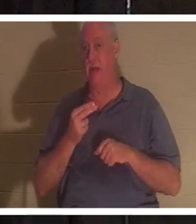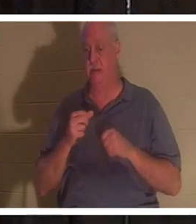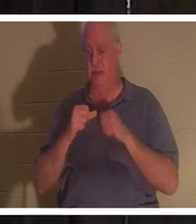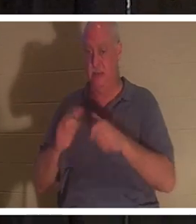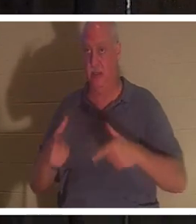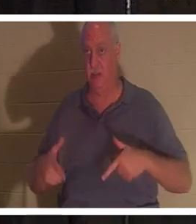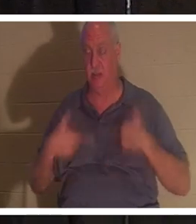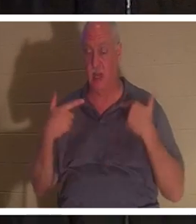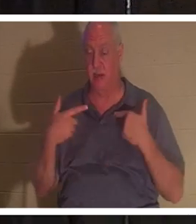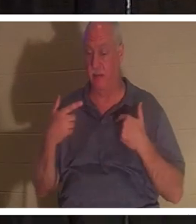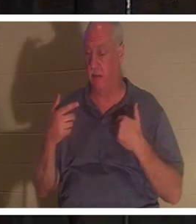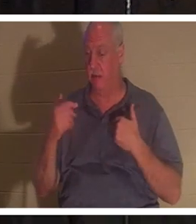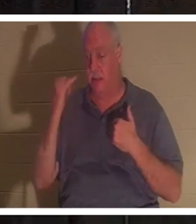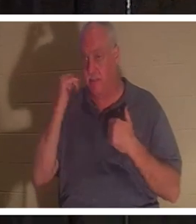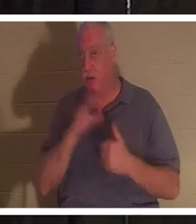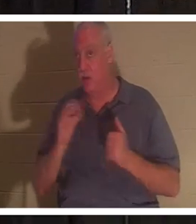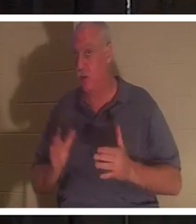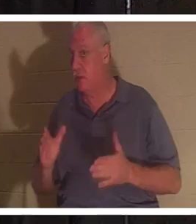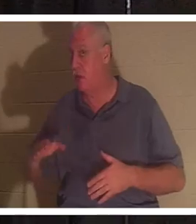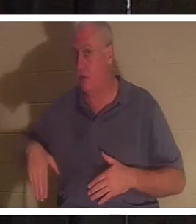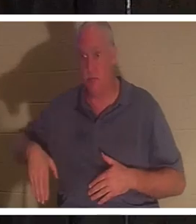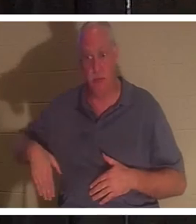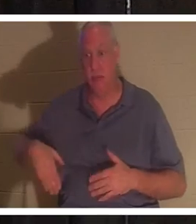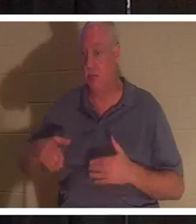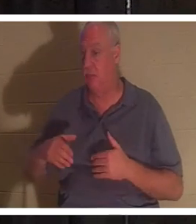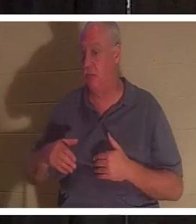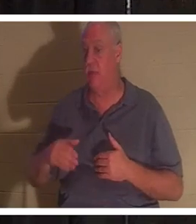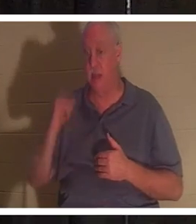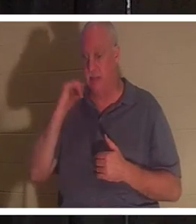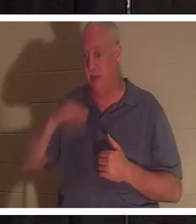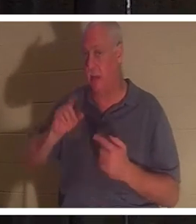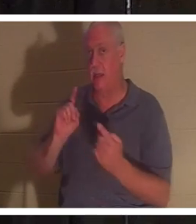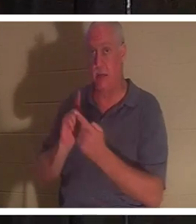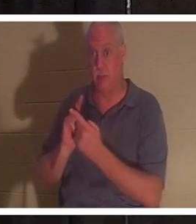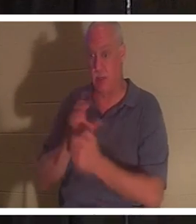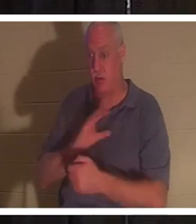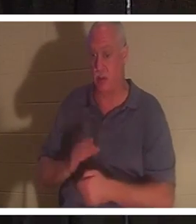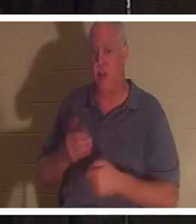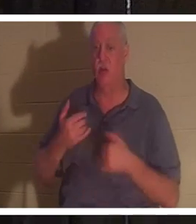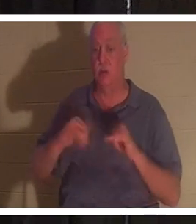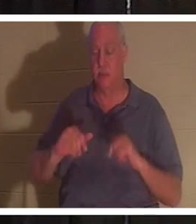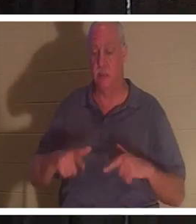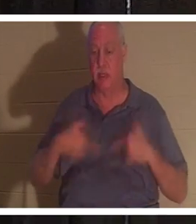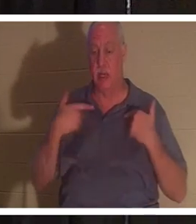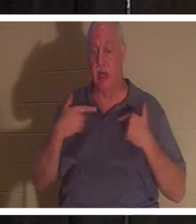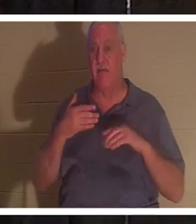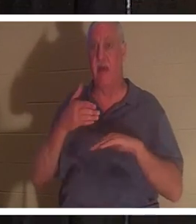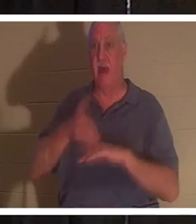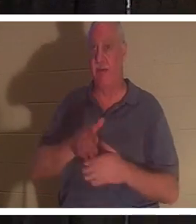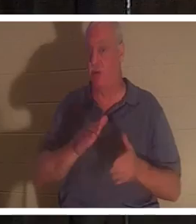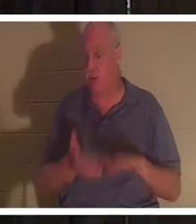どうかに関係なく、本当の私たちは生き続けます 。まだキリストに会っていないとしても、あなたは死後も生きています。体が